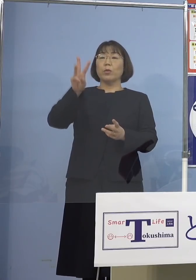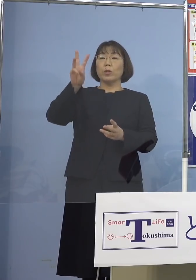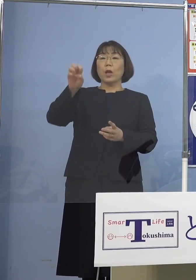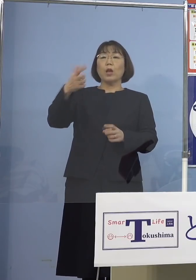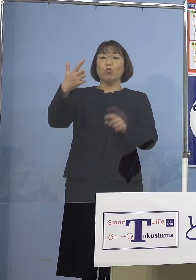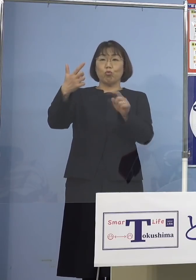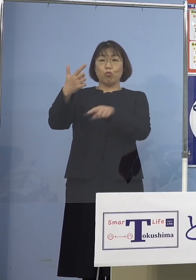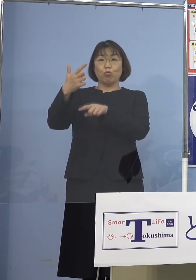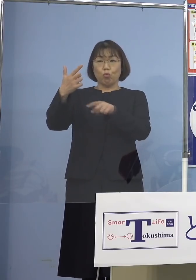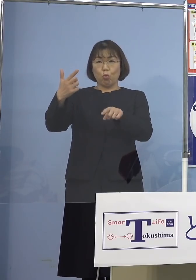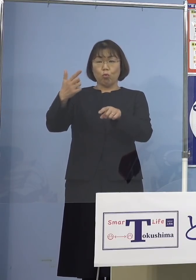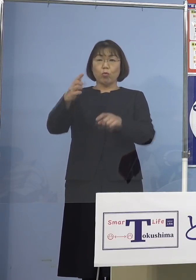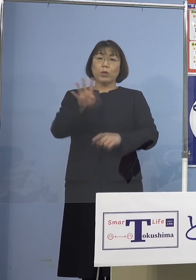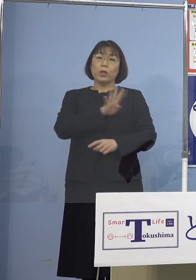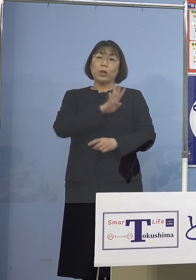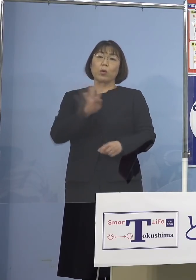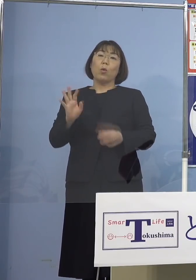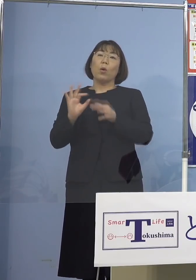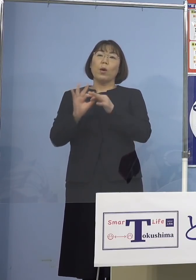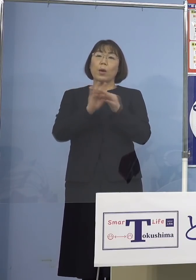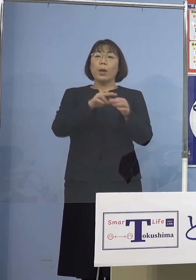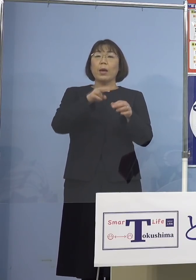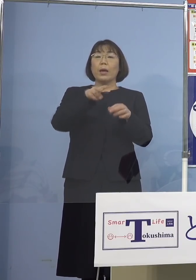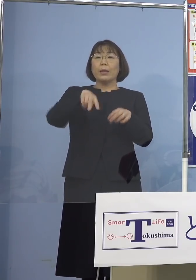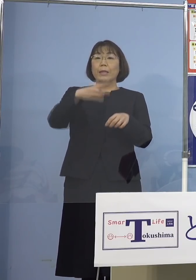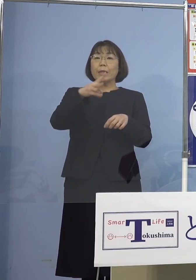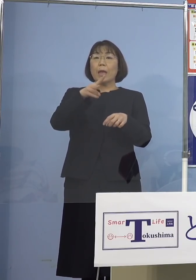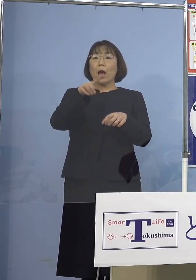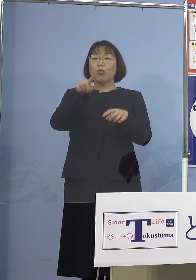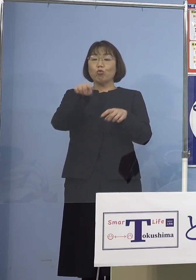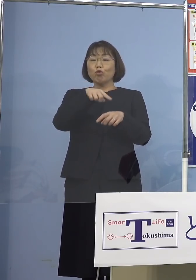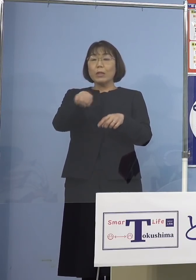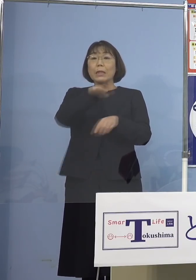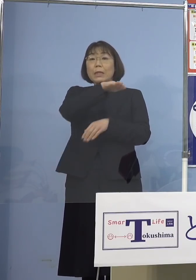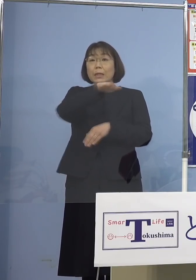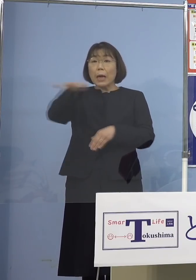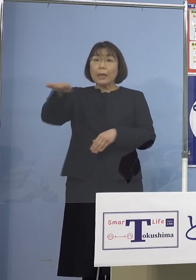これで4日連続で200人台を 記録することとなりました